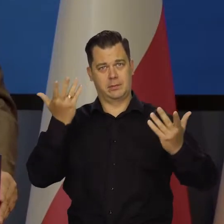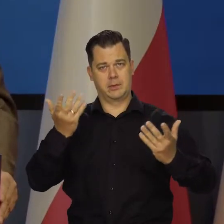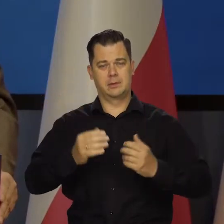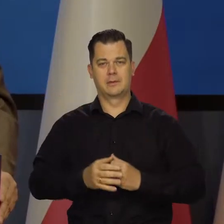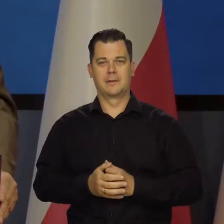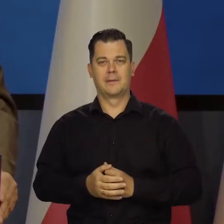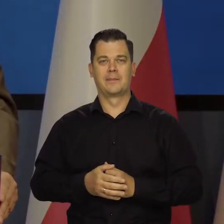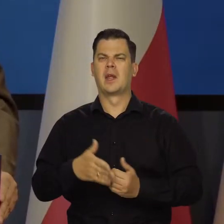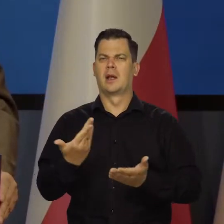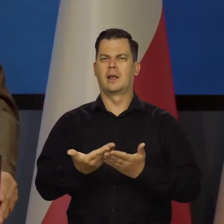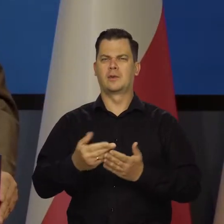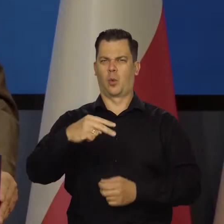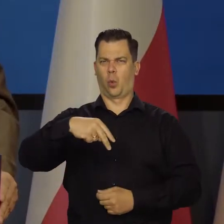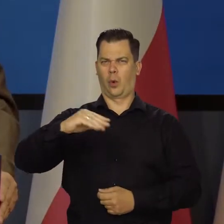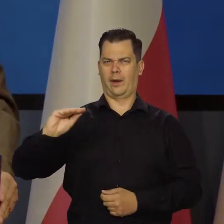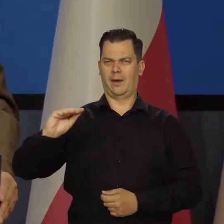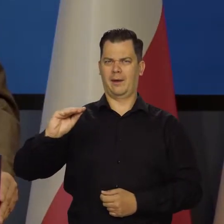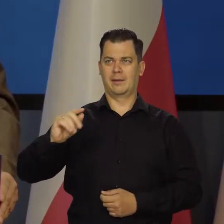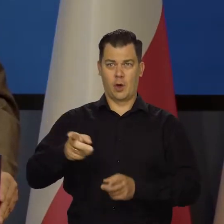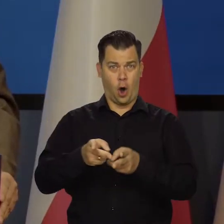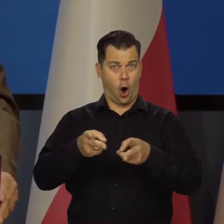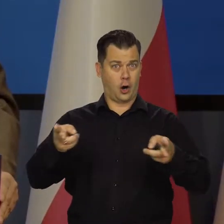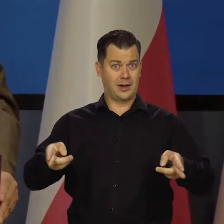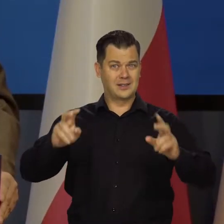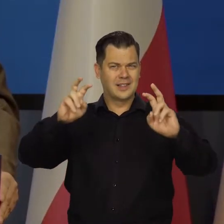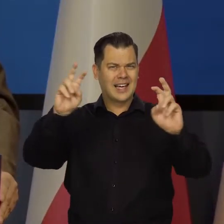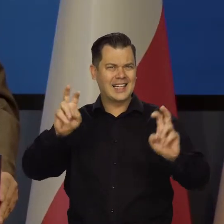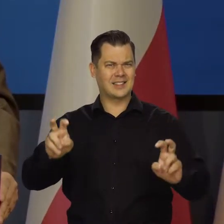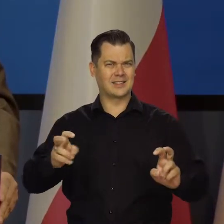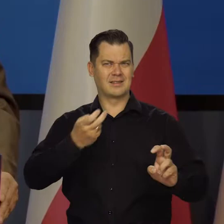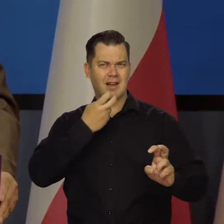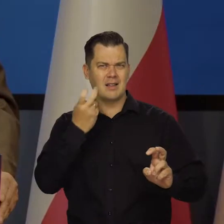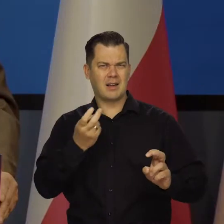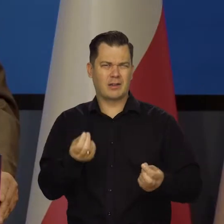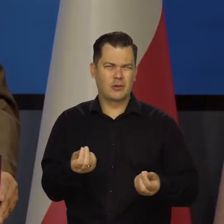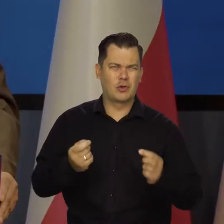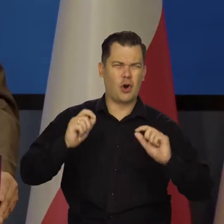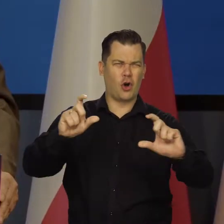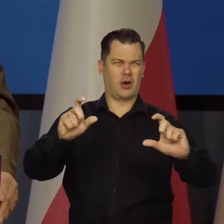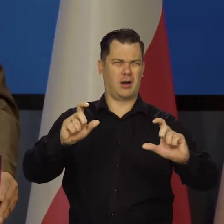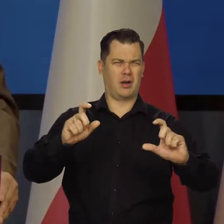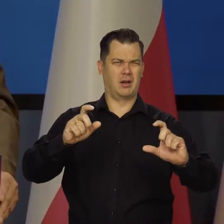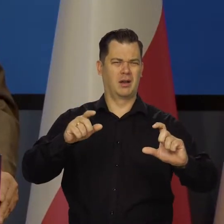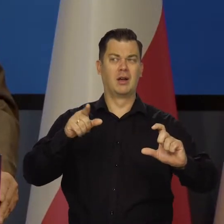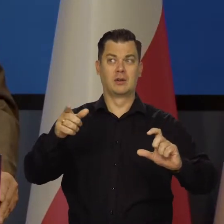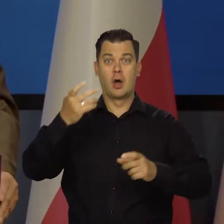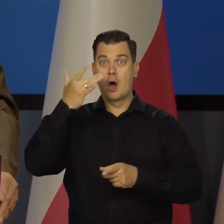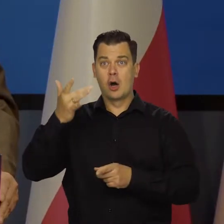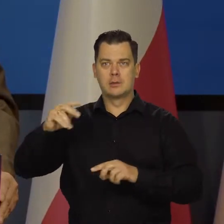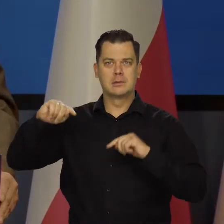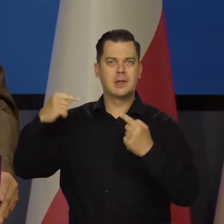Dlaczego Unia Europejska na ten okres kryzysu energetycznego wynikającego z agresji Rosji przede wszystkim,